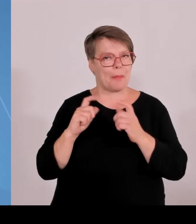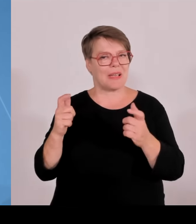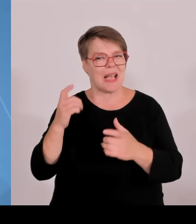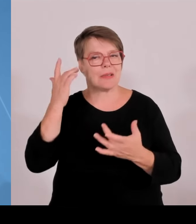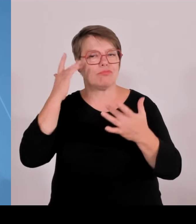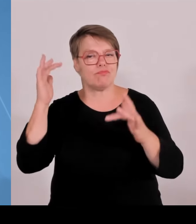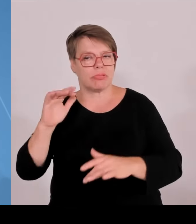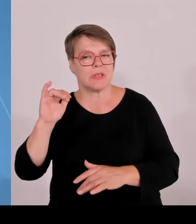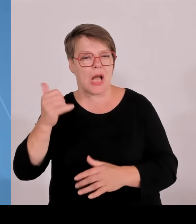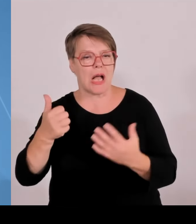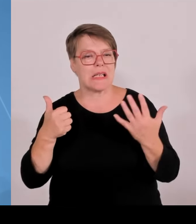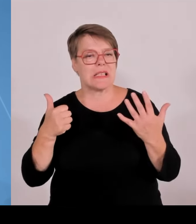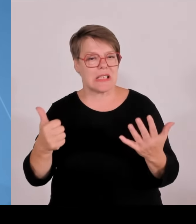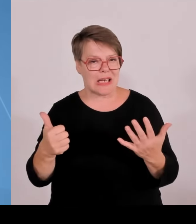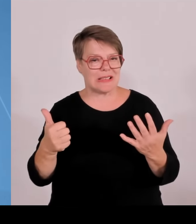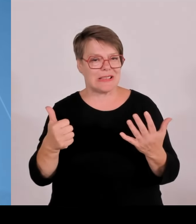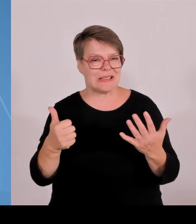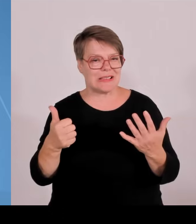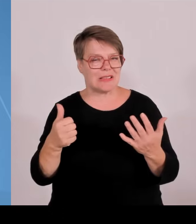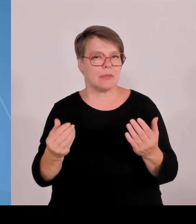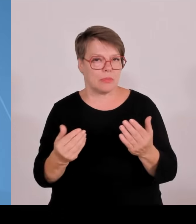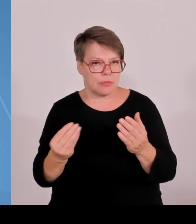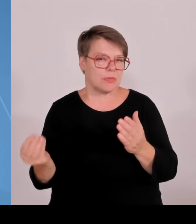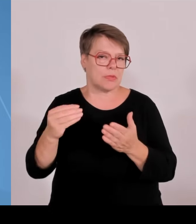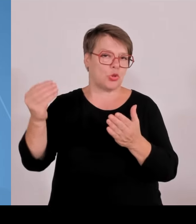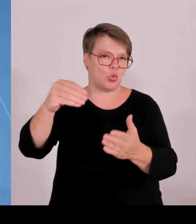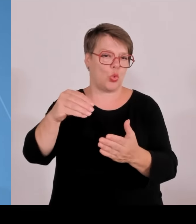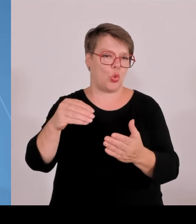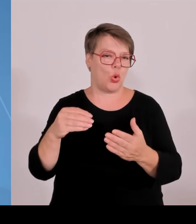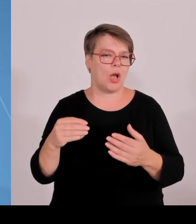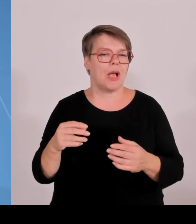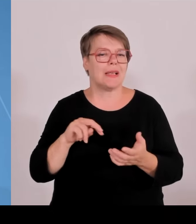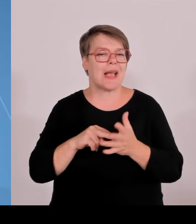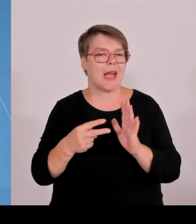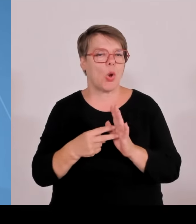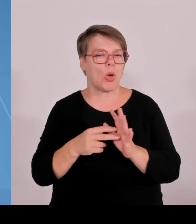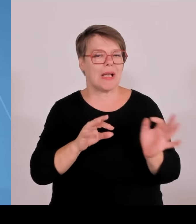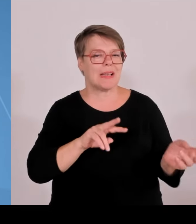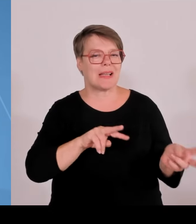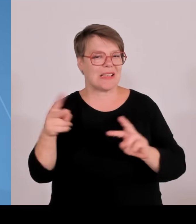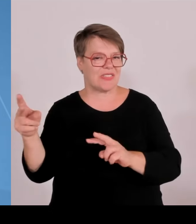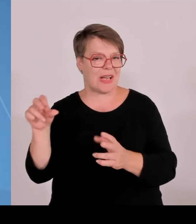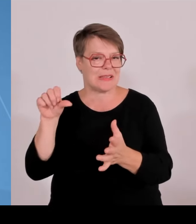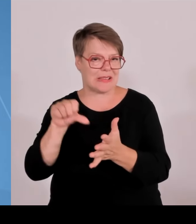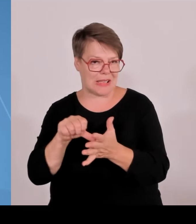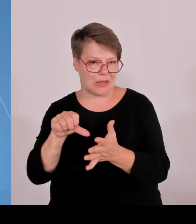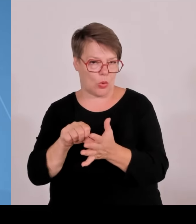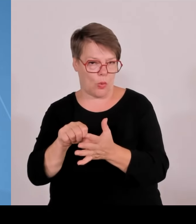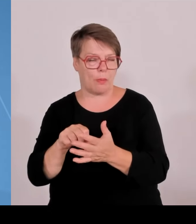Es geht um die KI Fabrik der Zukunft, die dort entwickelt werden soll. Ein Projekt der OT Amberg Weiden